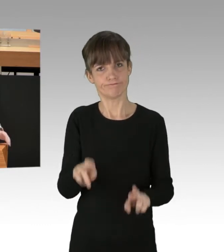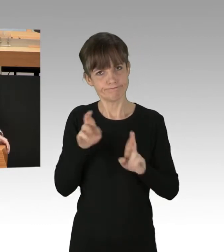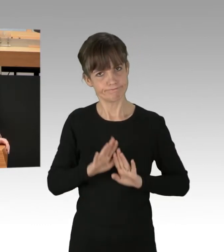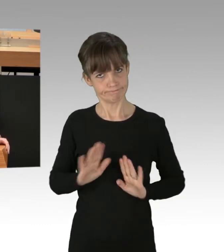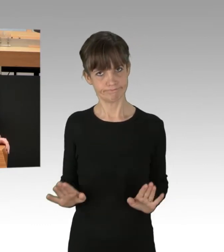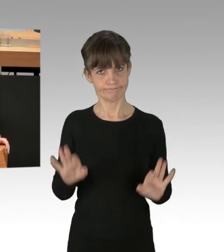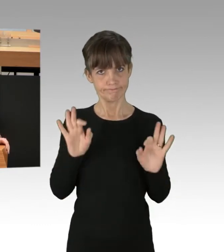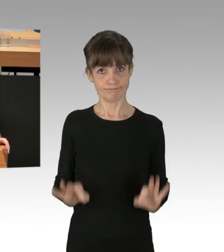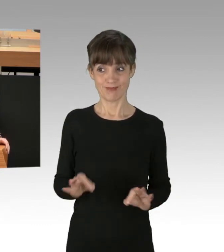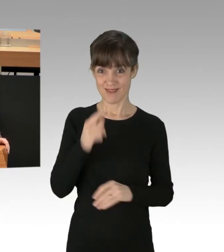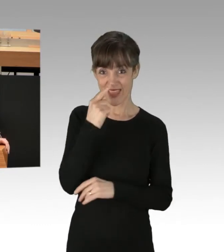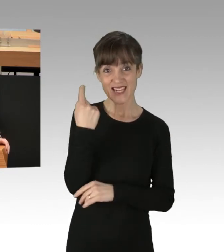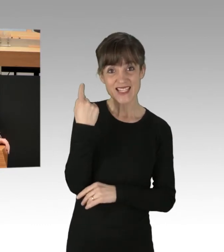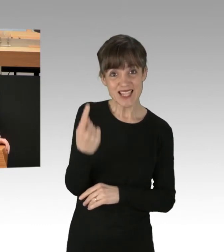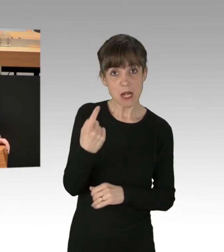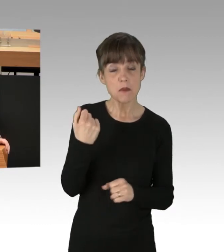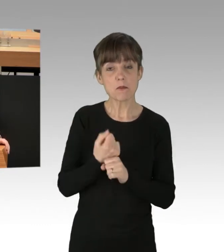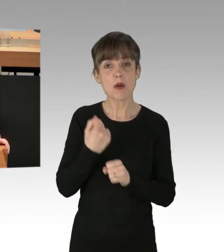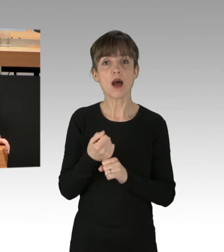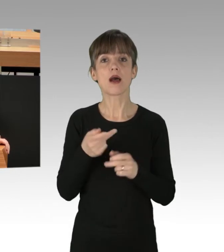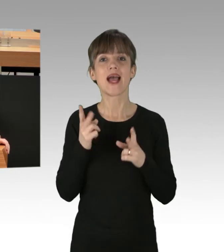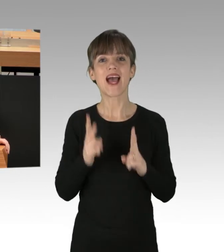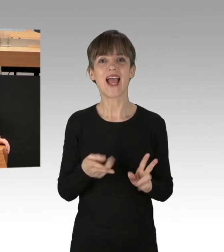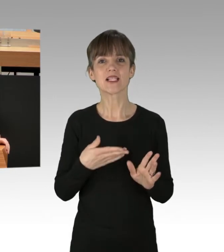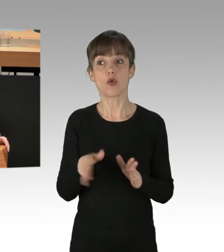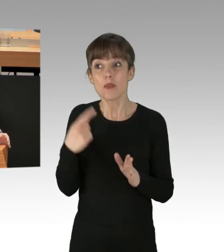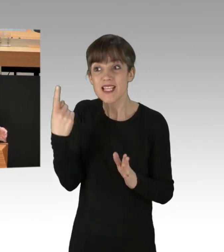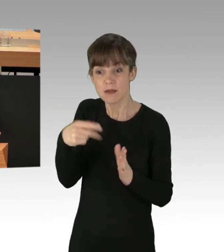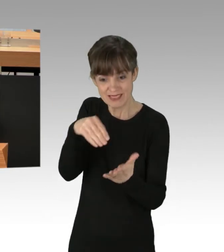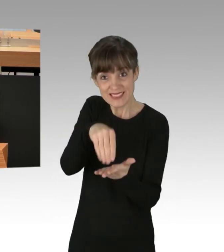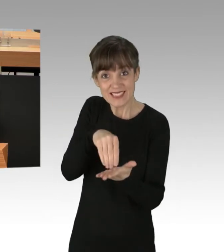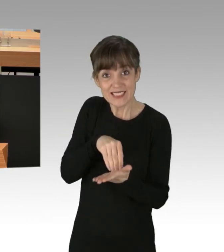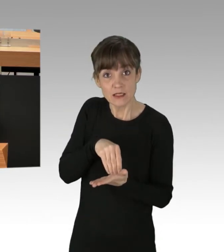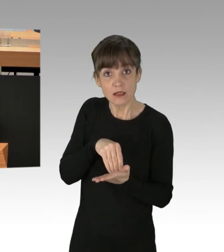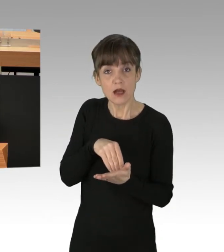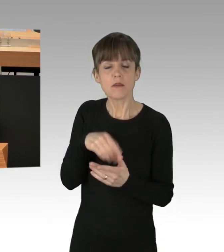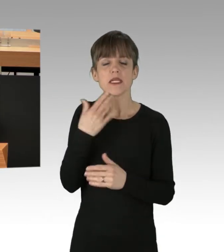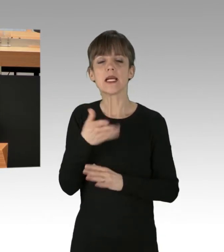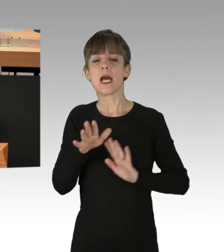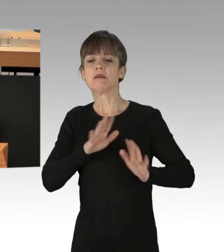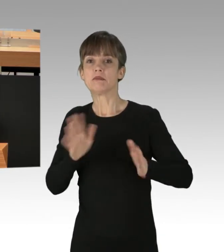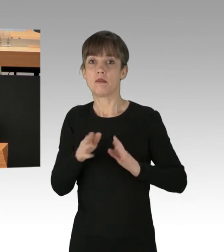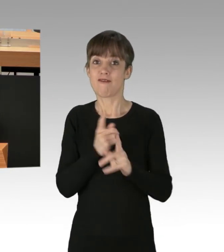Wenn Sie die Rechtsordnung infrage stellen, die Sie selbst erlassen haben, dann werden auch immer mehr Bürgerinnen und Bürger es Ihnen gleichtun,